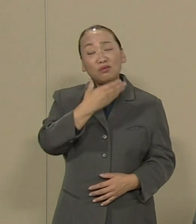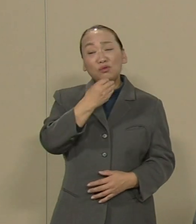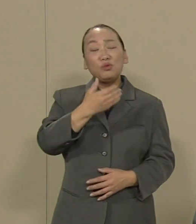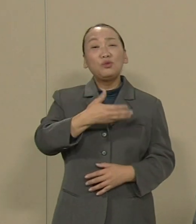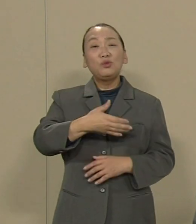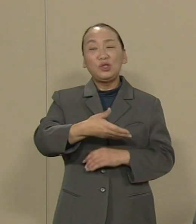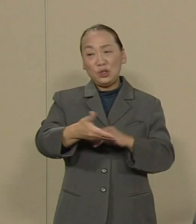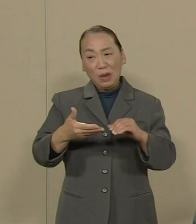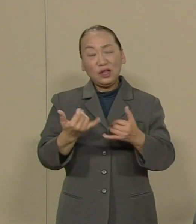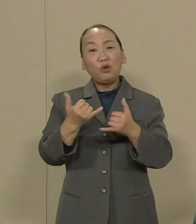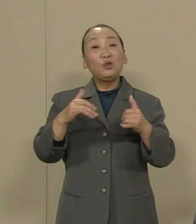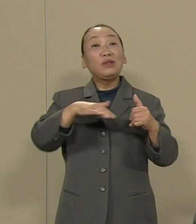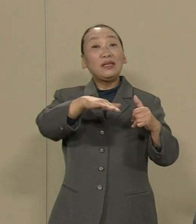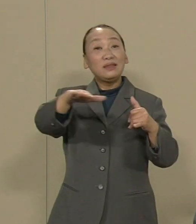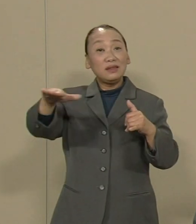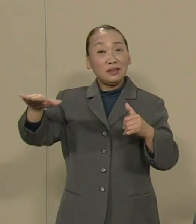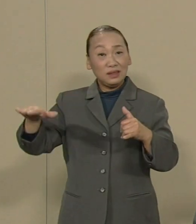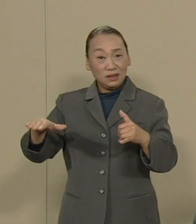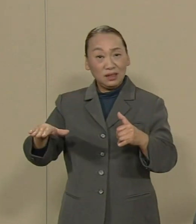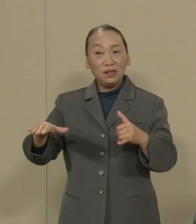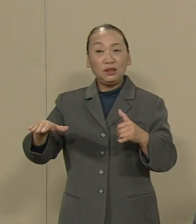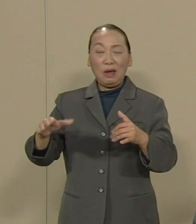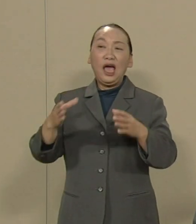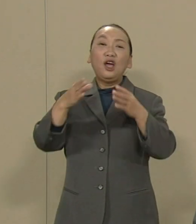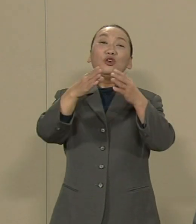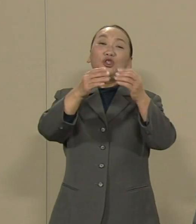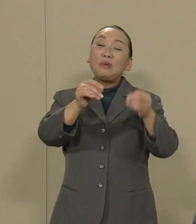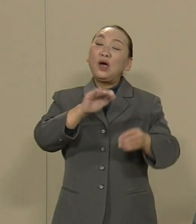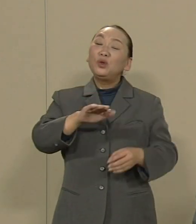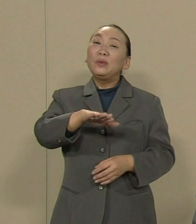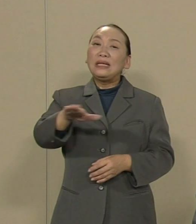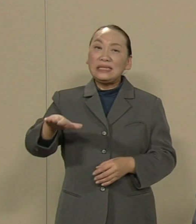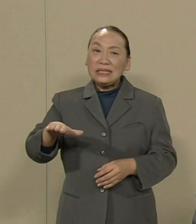｢国は子供たちに地獄に 行ってほしいと